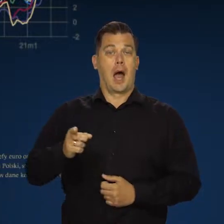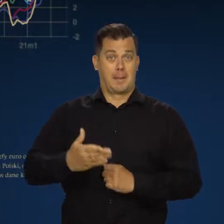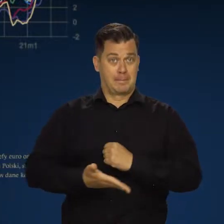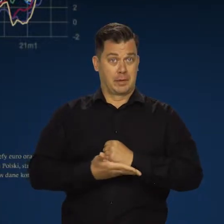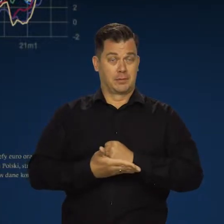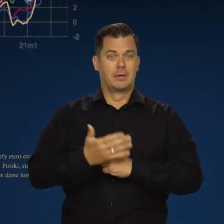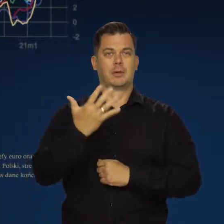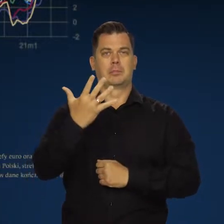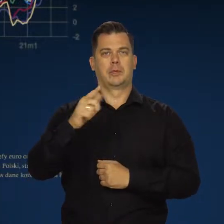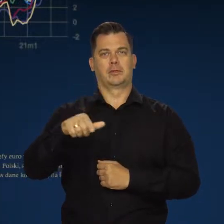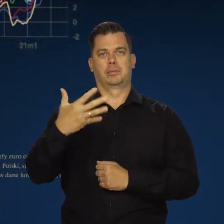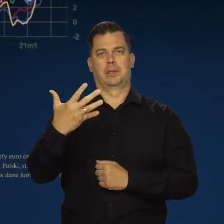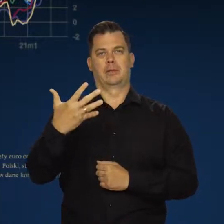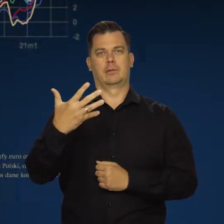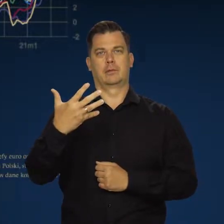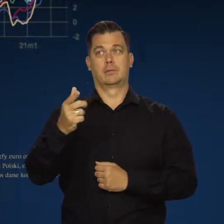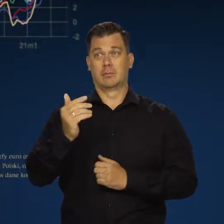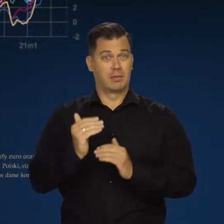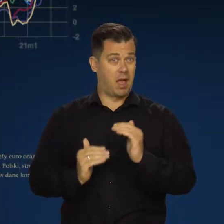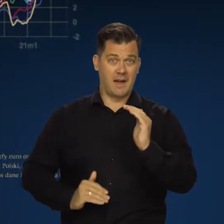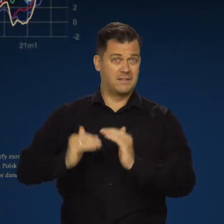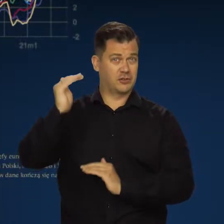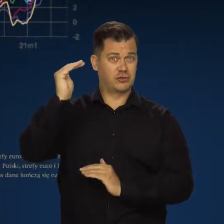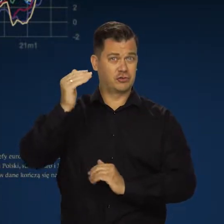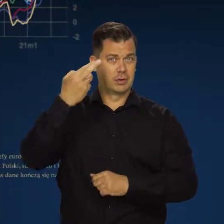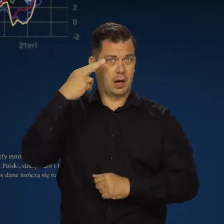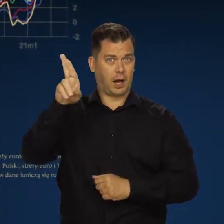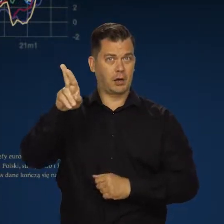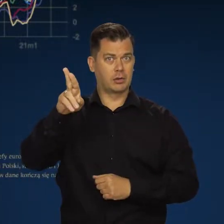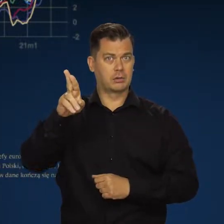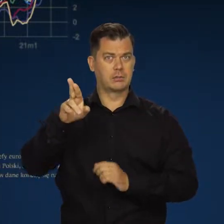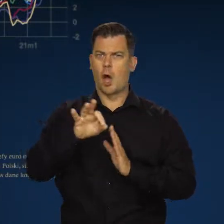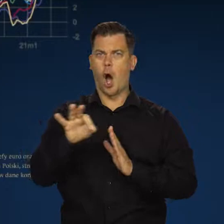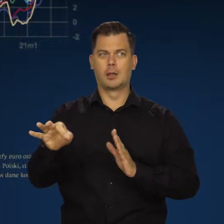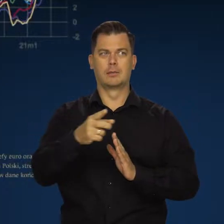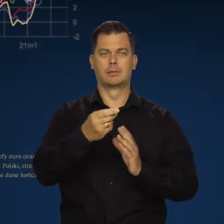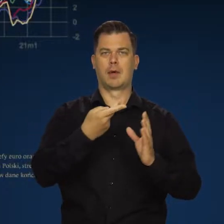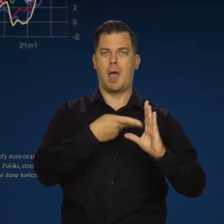a inflacja bazowa do 5,5. To są najwyższe wskaźniki od powstania strefy euro.